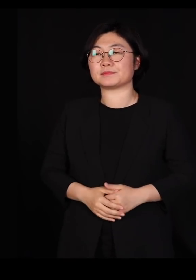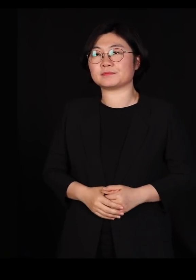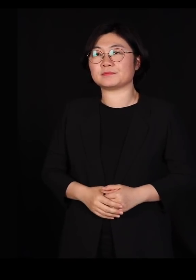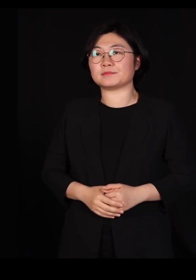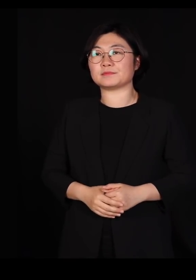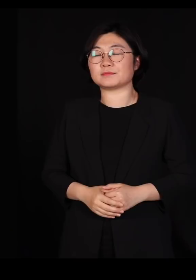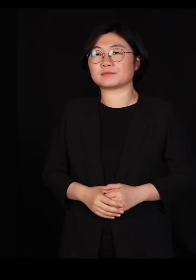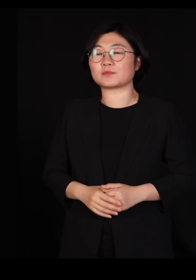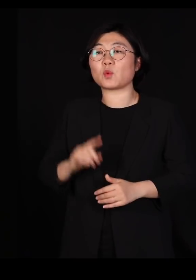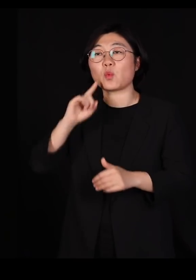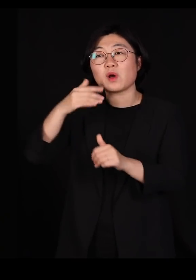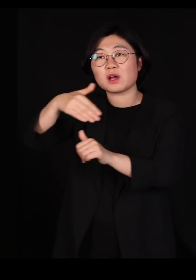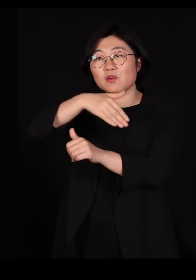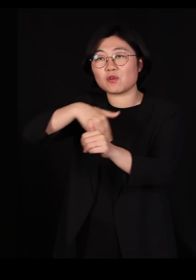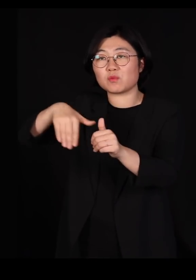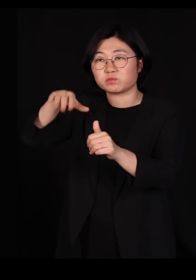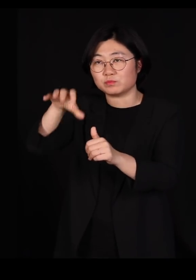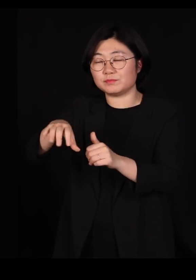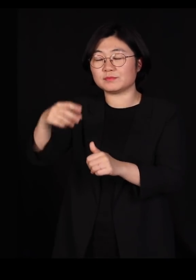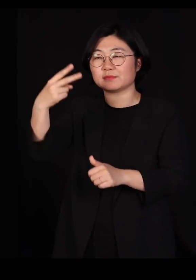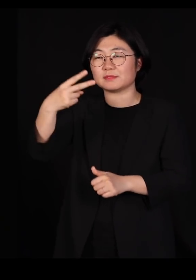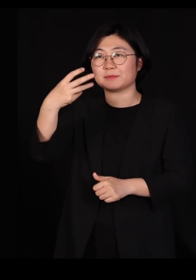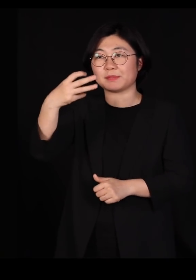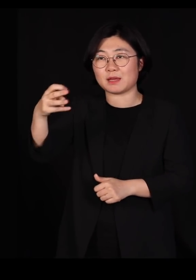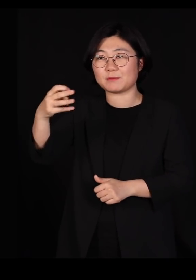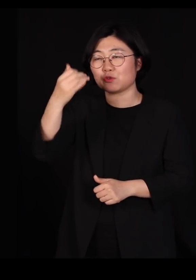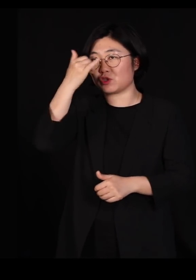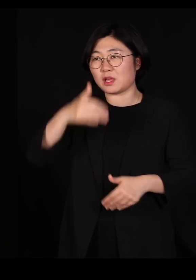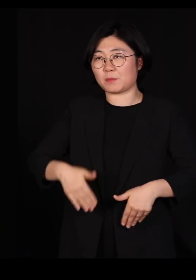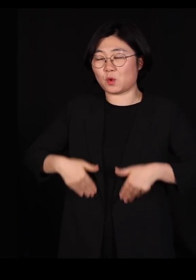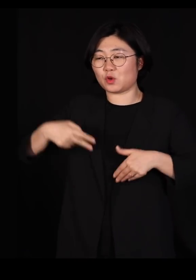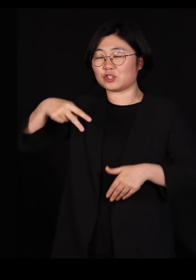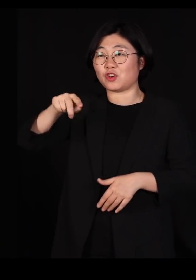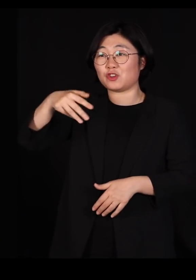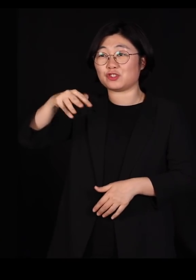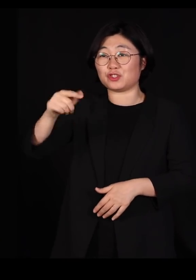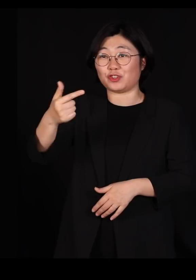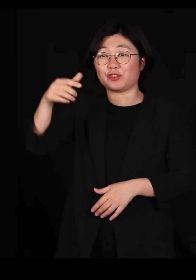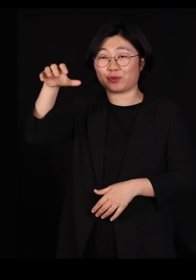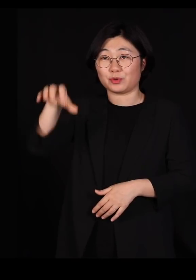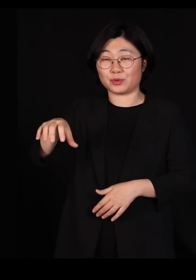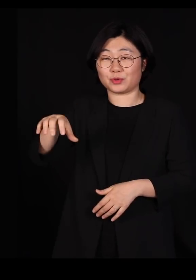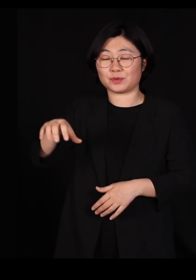환경부에서 2013년에 충청남도 서천에